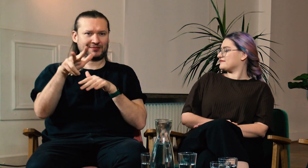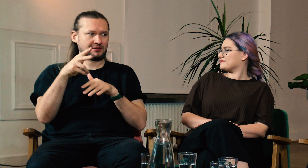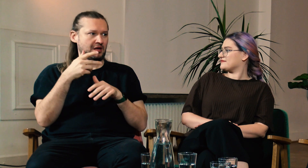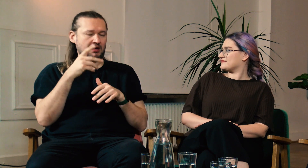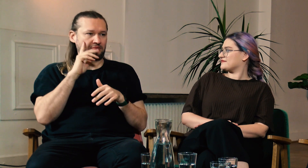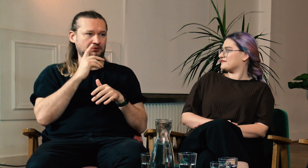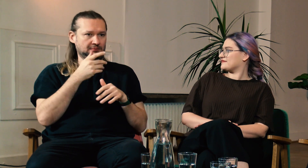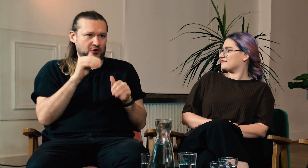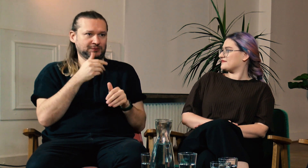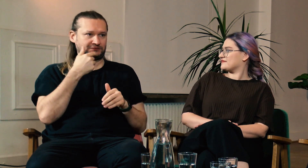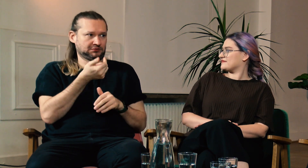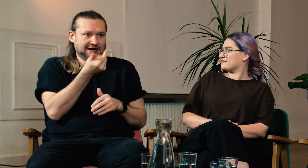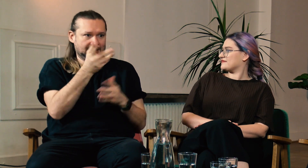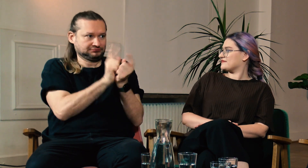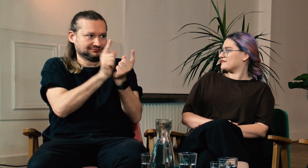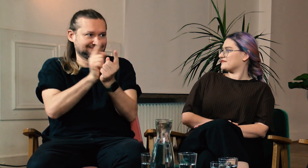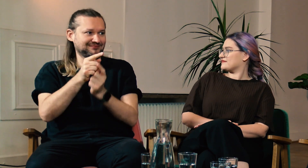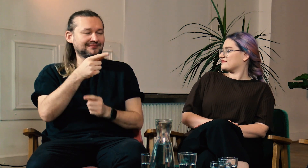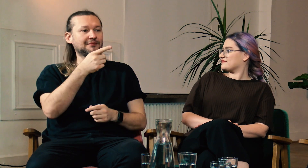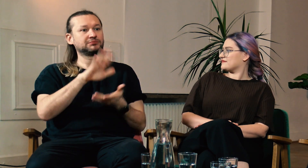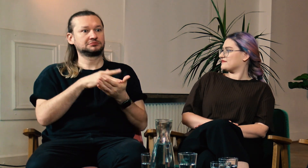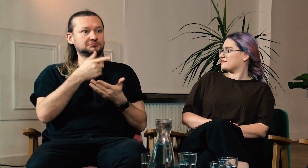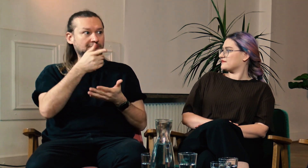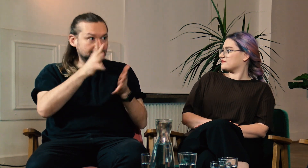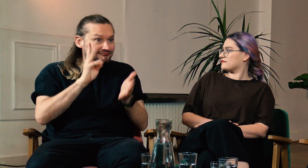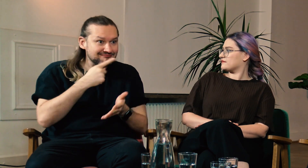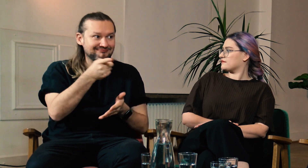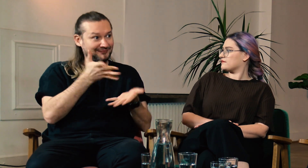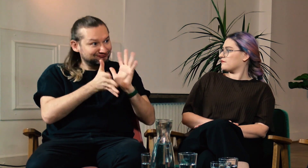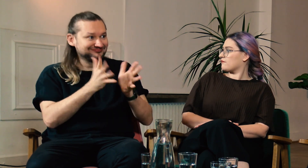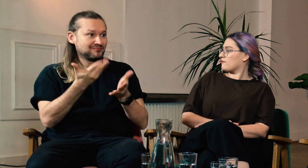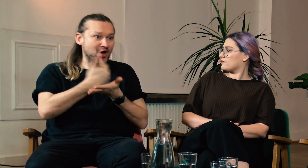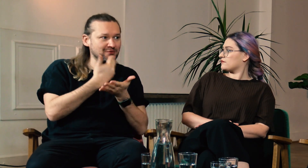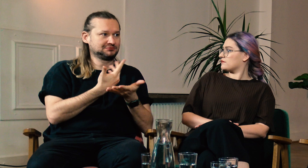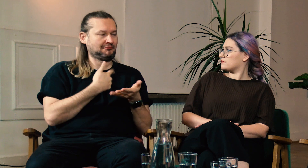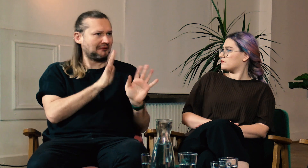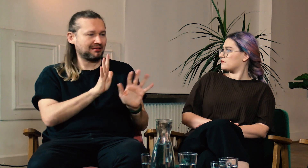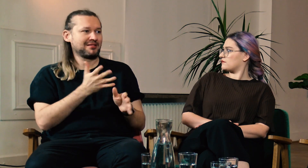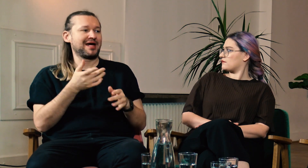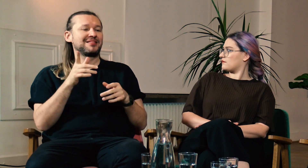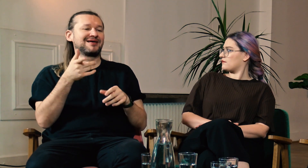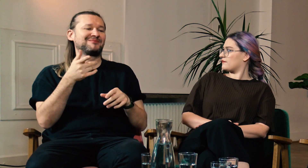Wiele razy w trakcie naszego wyjazdu spotykaliśmy ludzi, którzy pytali nas w języku migowym, czy jesteśmy g/Głusi, czy potrzebujemy pomocy.